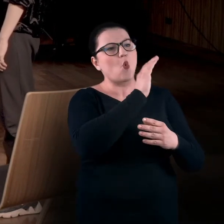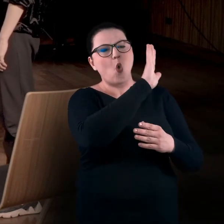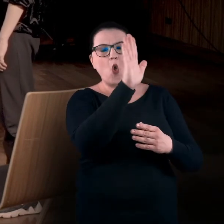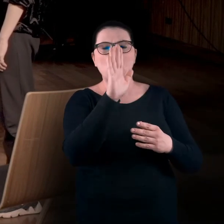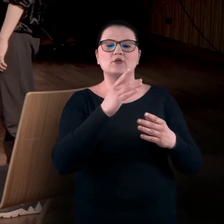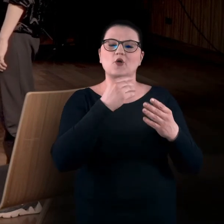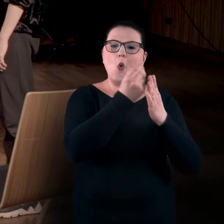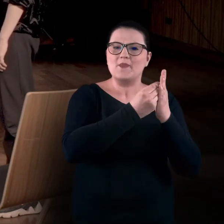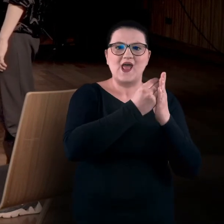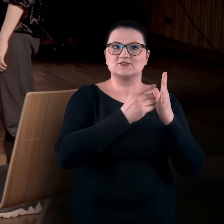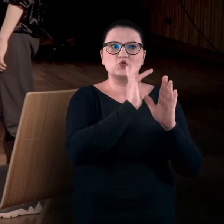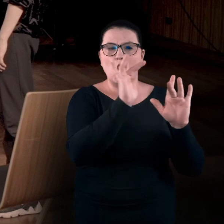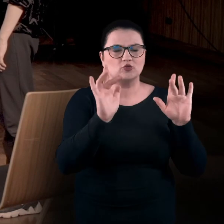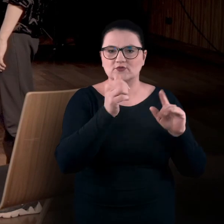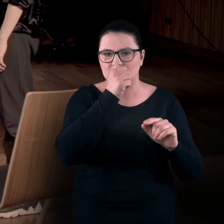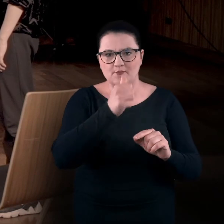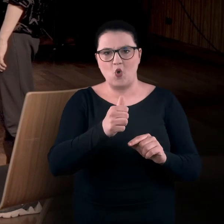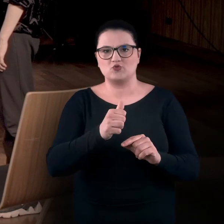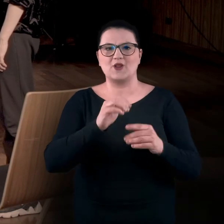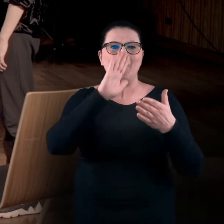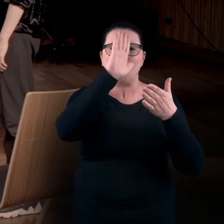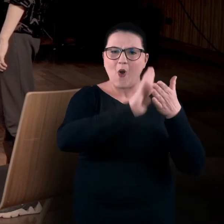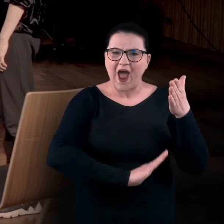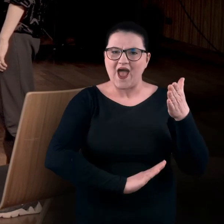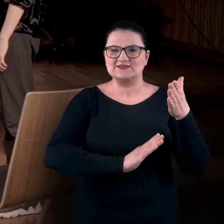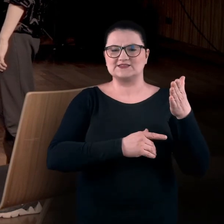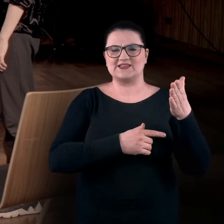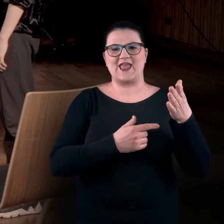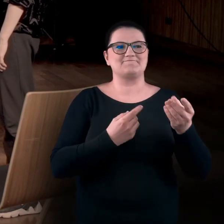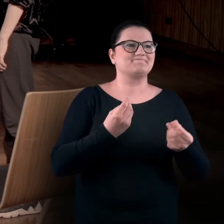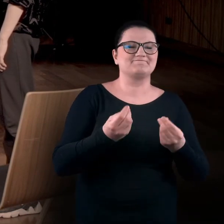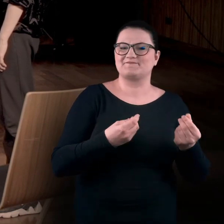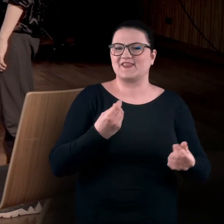Oczywiście niczego nie można dotknąć. Zwykle są to obiekty płaskie. Co tutaj zrobić?